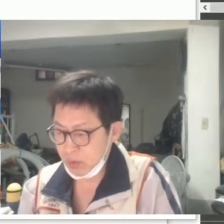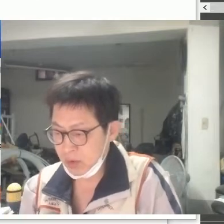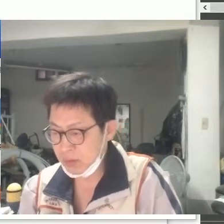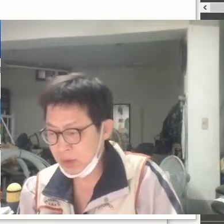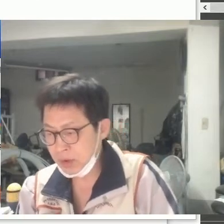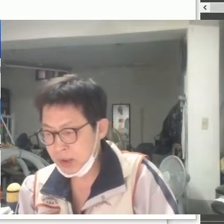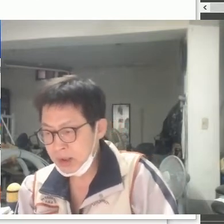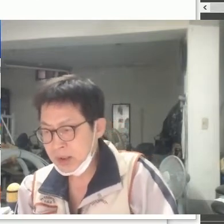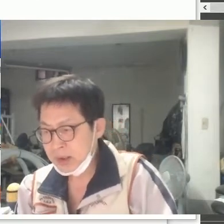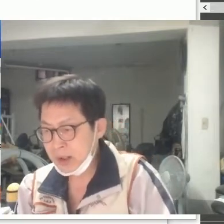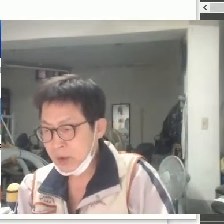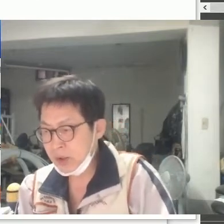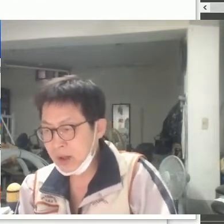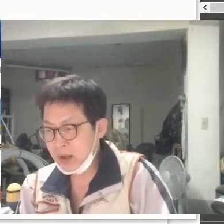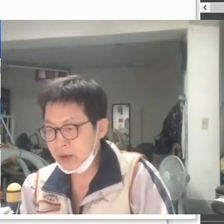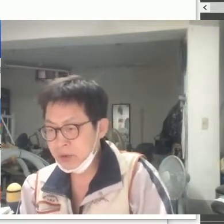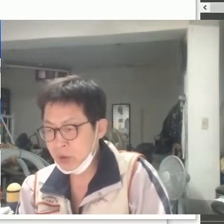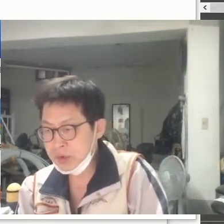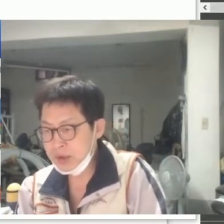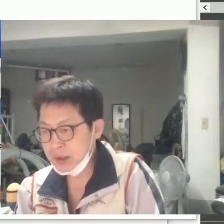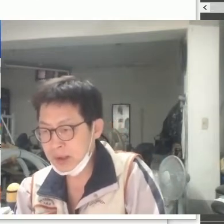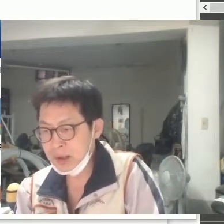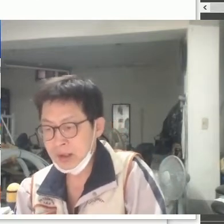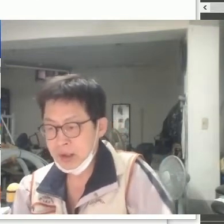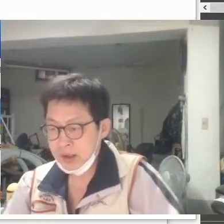이건 뭐 따로 생각할 것도 없이